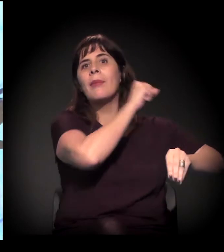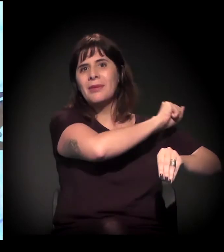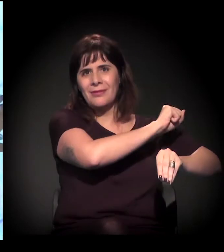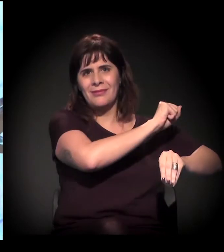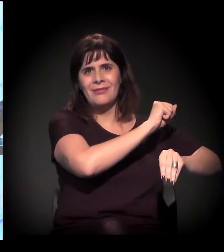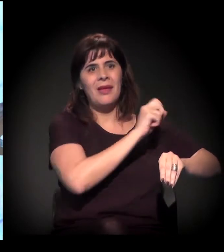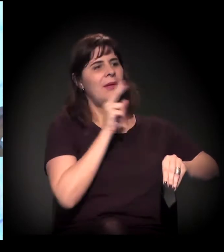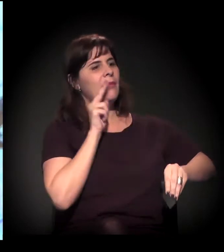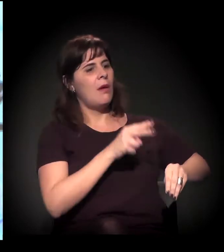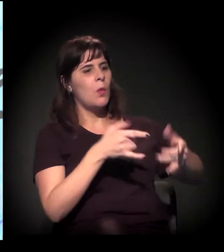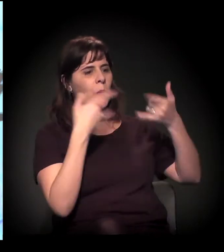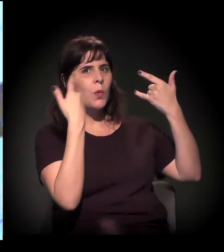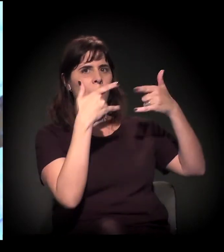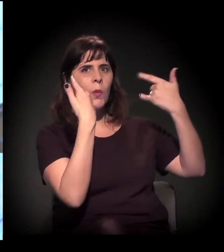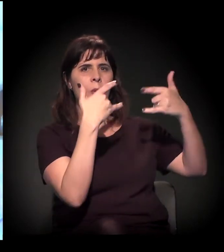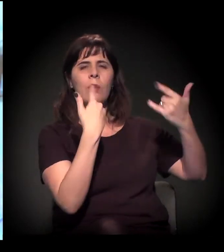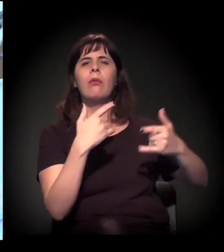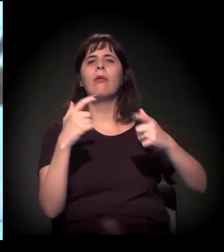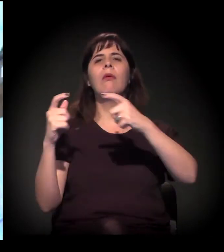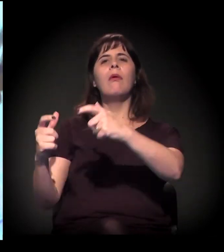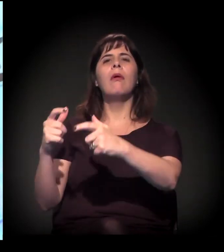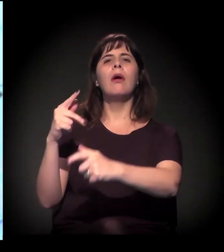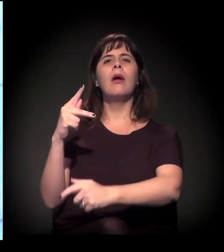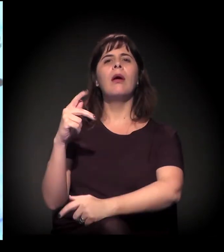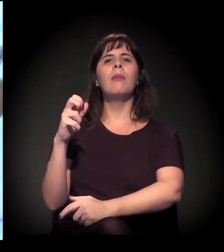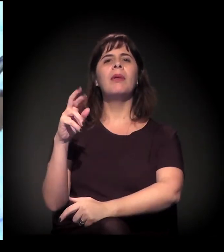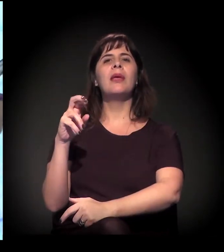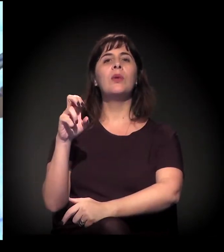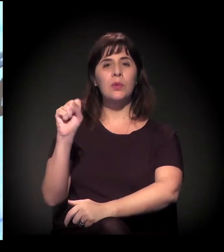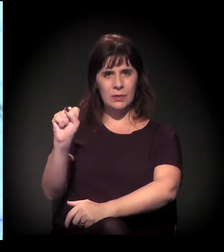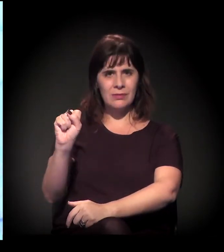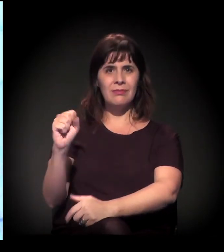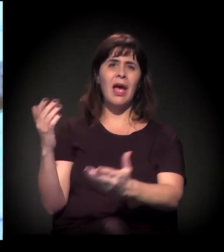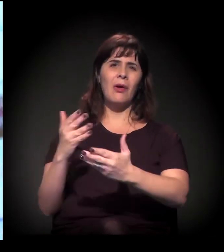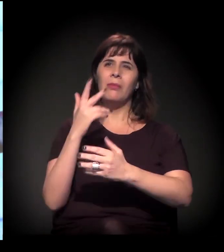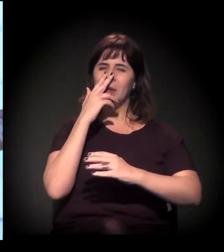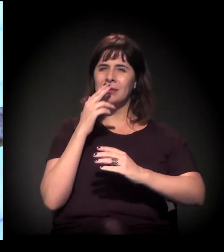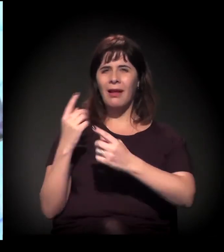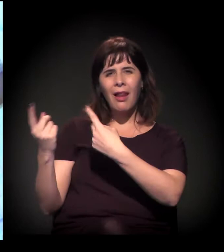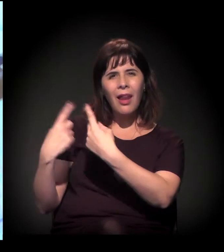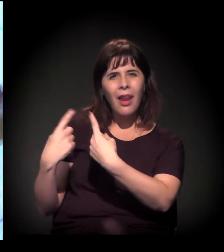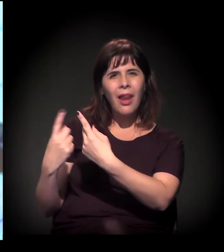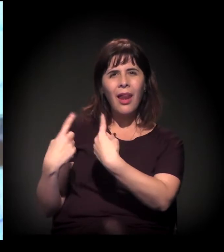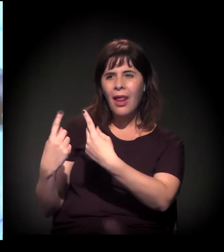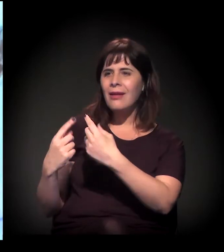Toda aquela região de Perus, tudo onde está sendo feito o Rodoanel − está meio parada a obra também, uma parte está fazendo,